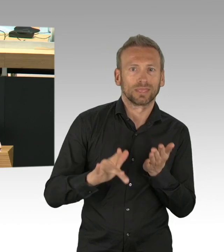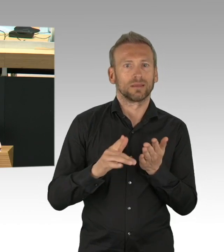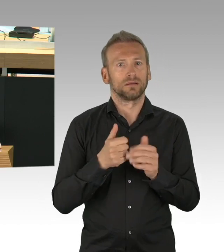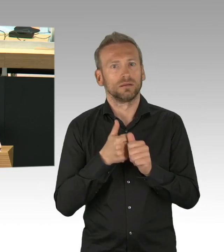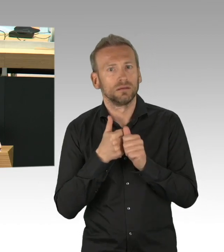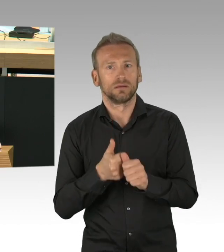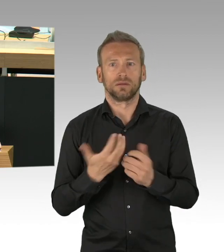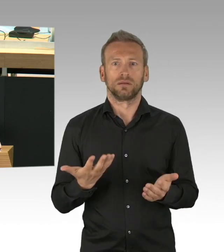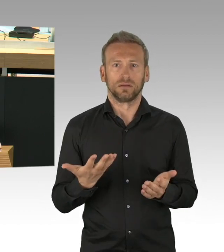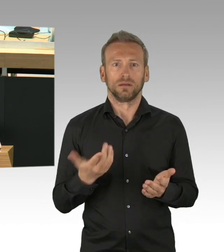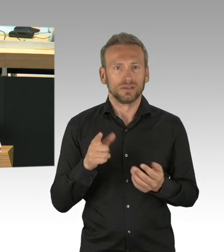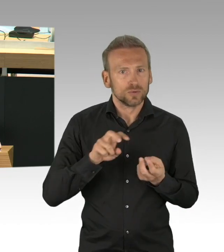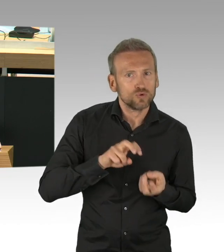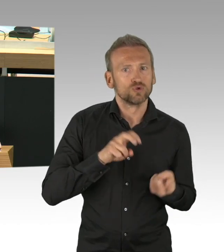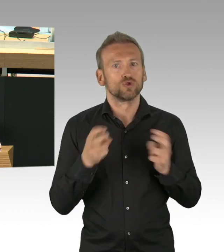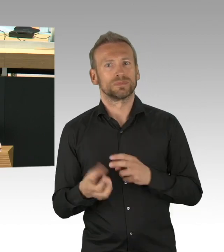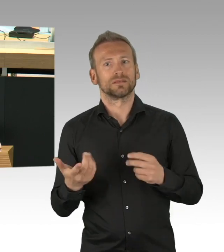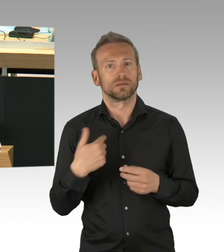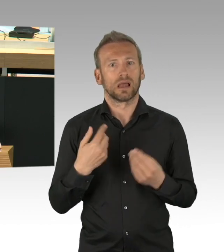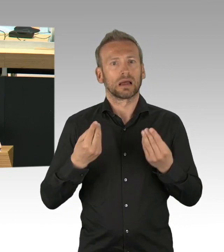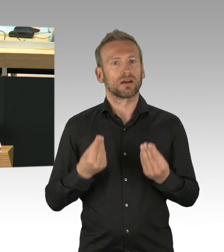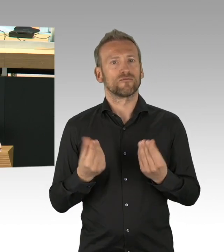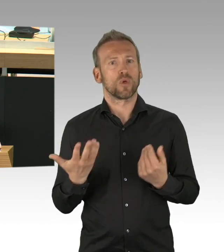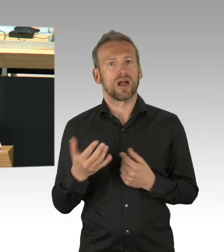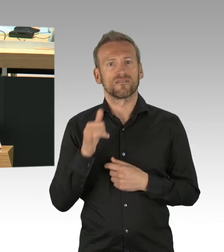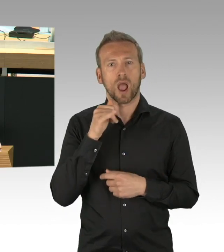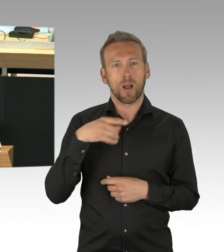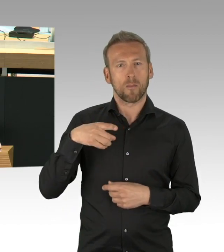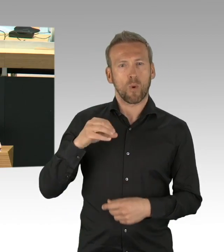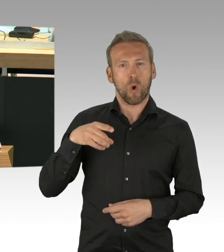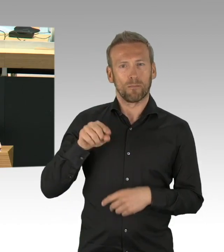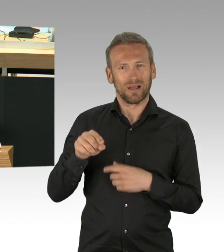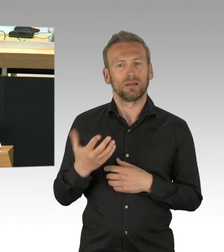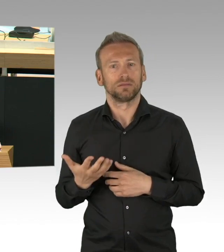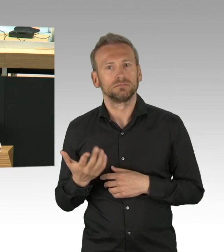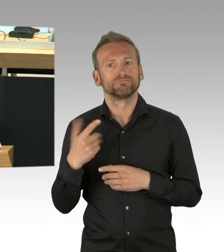warum zuerst der Einzelhandel geöffnet wird, 5 Tage später dann aber eine Maskenpflicht in der BVG erfolgt,